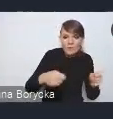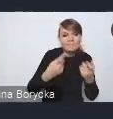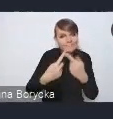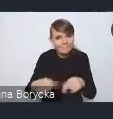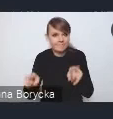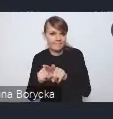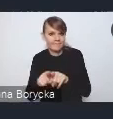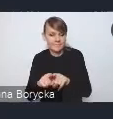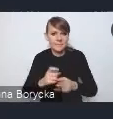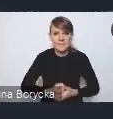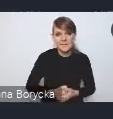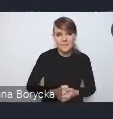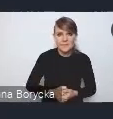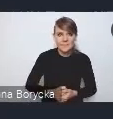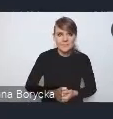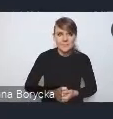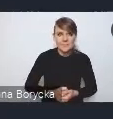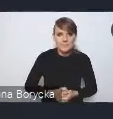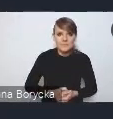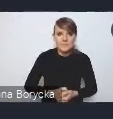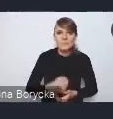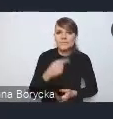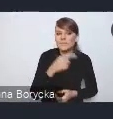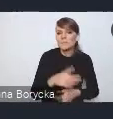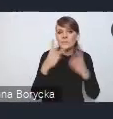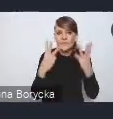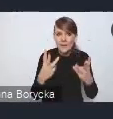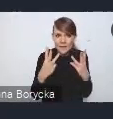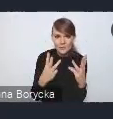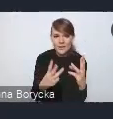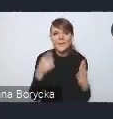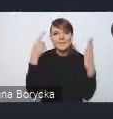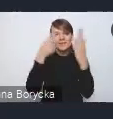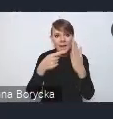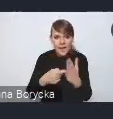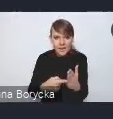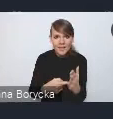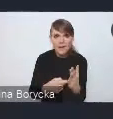Jest to istotne uzupełnienie tych celów i wyzwań zaprezentowanych.